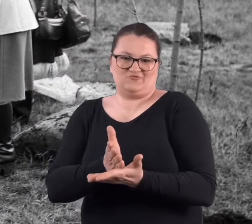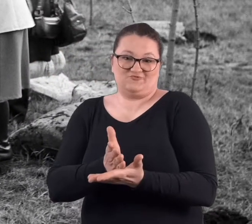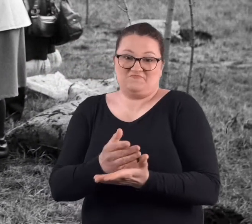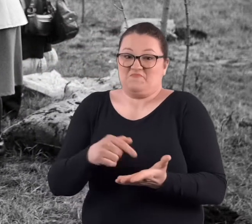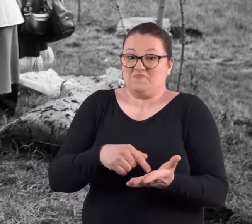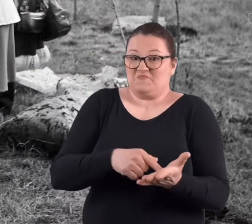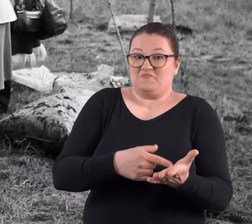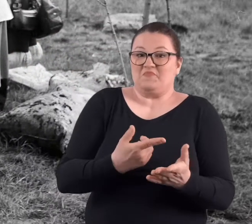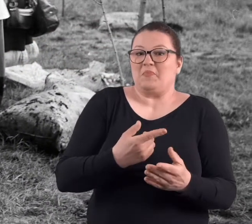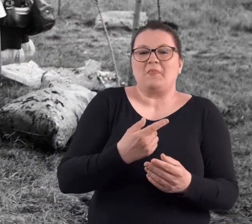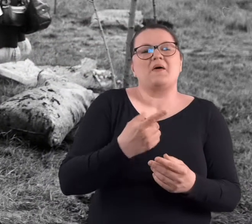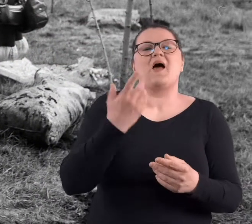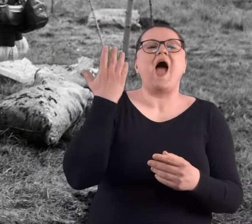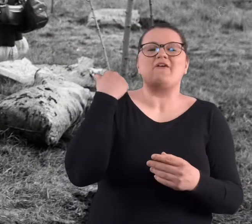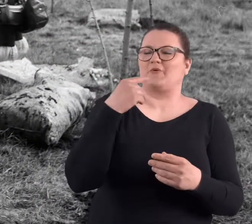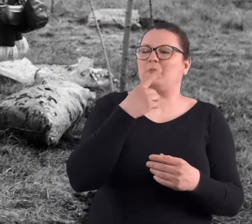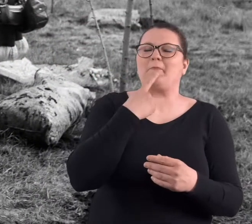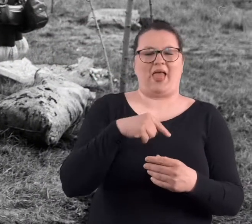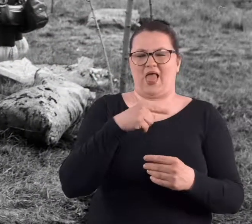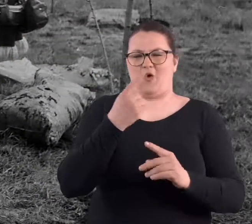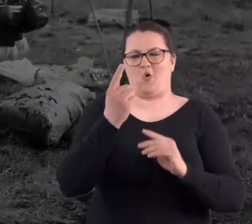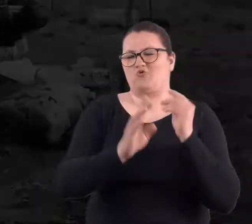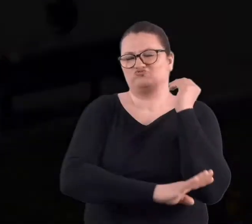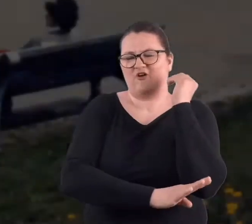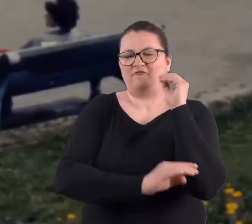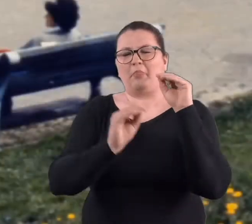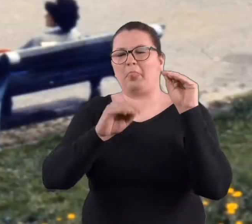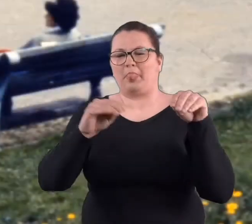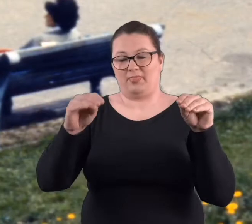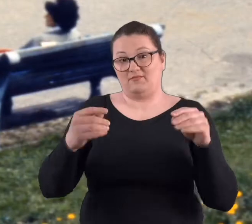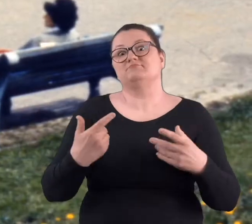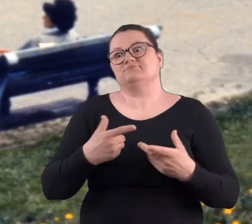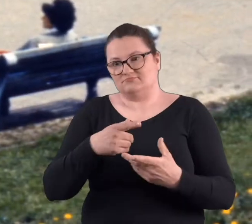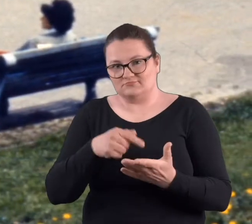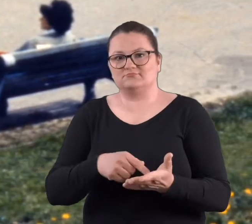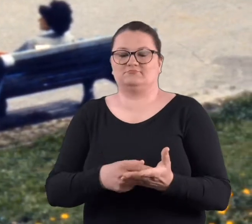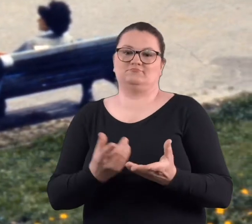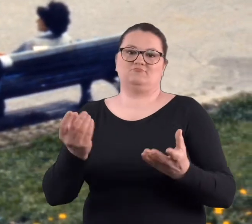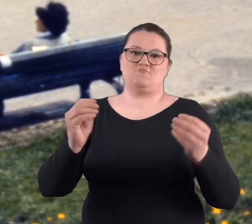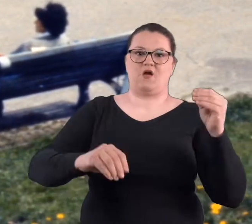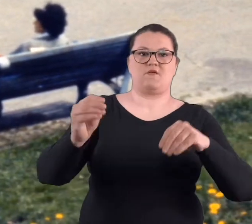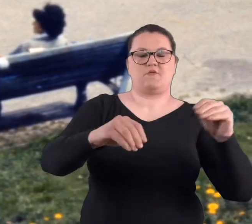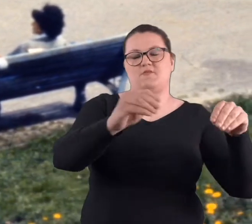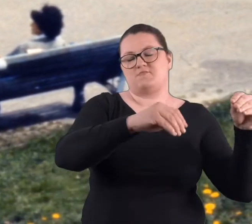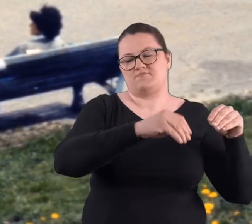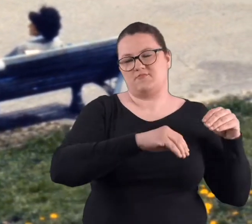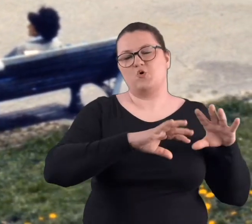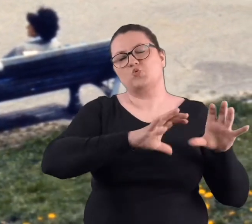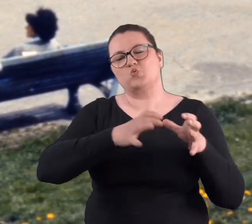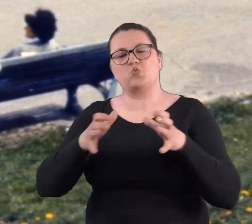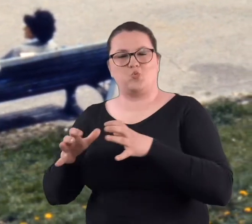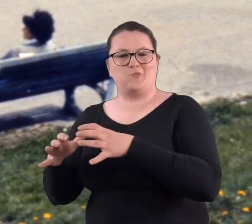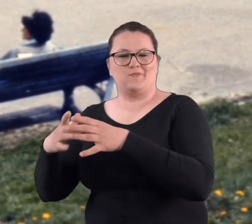bo właściwie no tam tych drzew naprawdę było niewiele. Były to tylko właśnie te małe krzewinki, które dane grupy, które